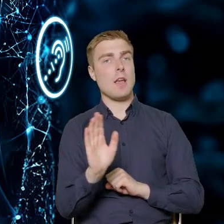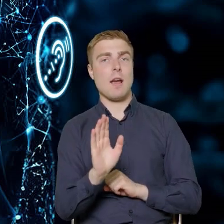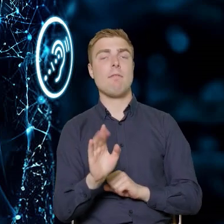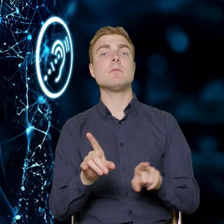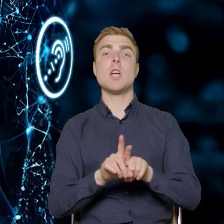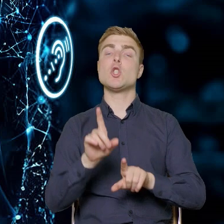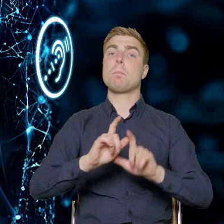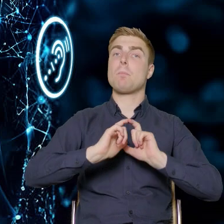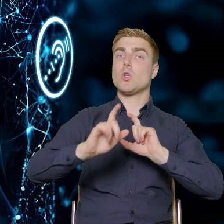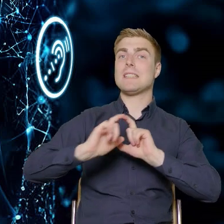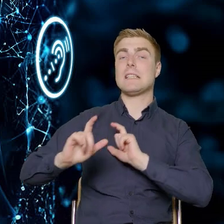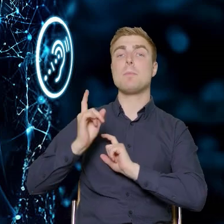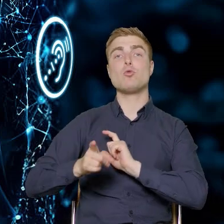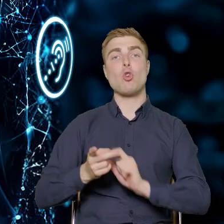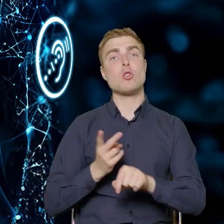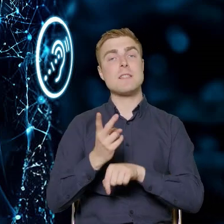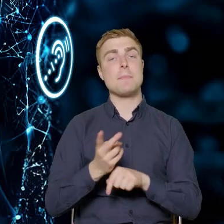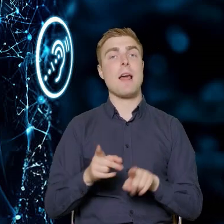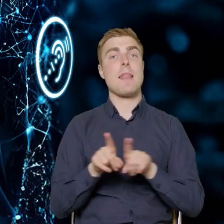Te budynki muszą być też dostępne dla nas jako za chwilę,